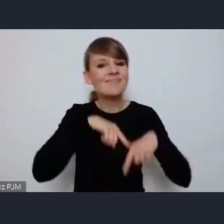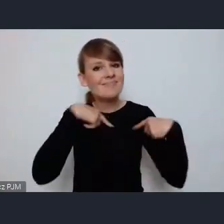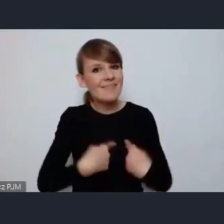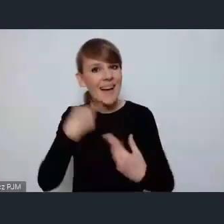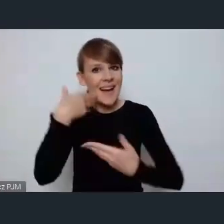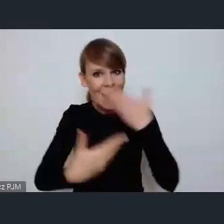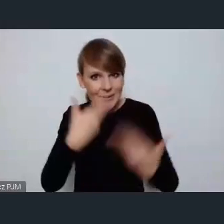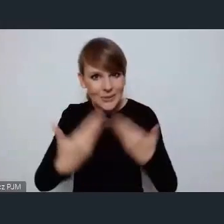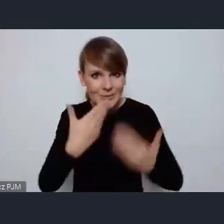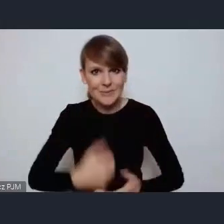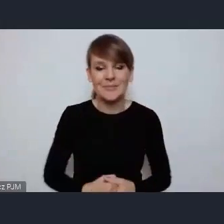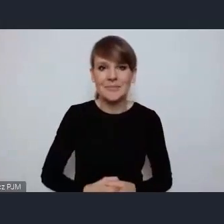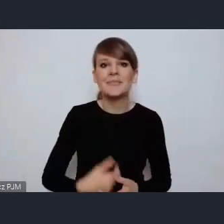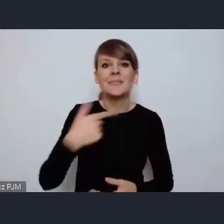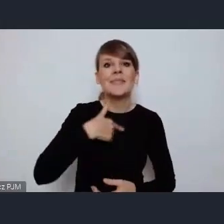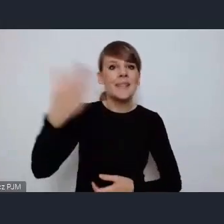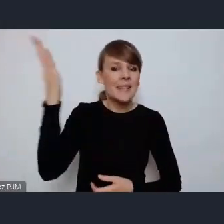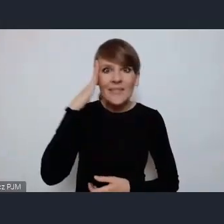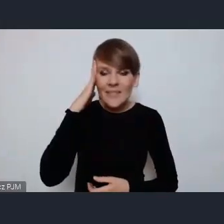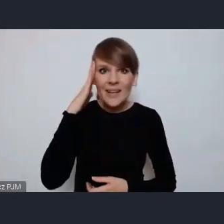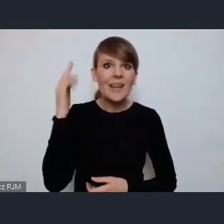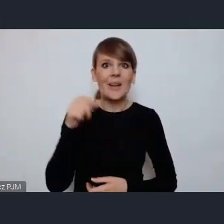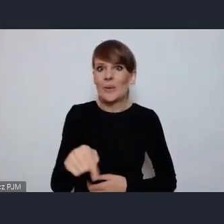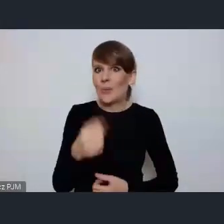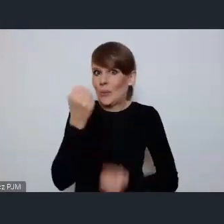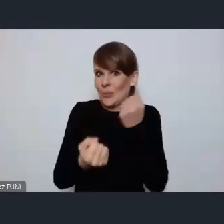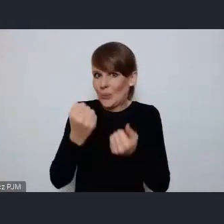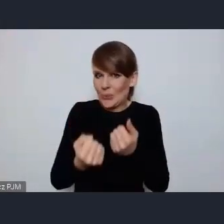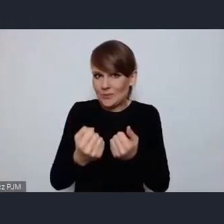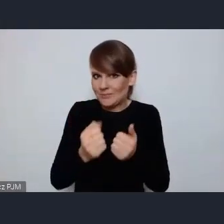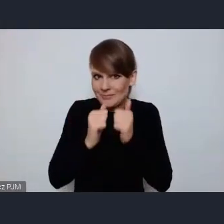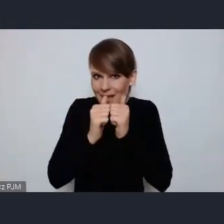i wiem też jakim ogromnym wyzwaniem jest organizacja tego światowego forum, ale